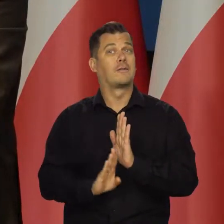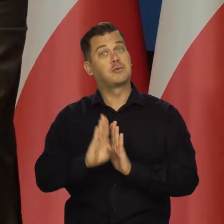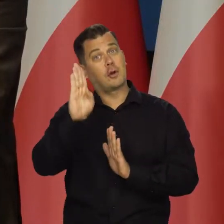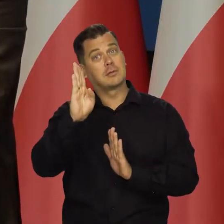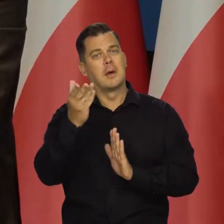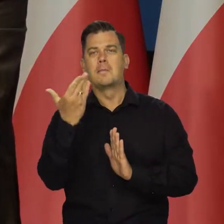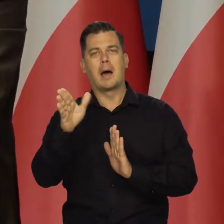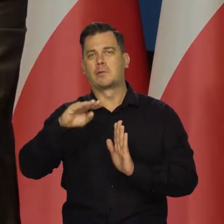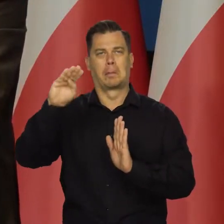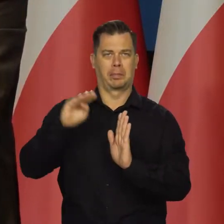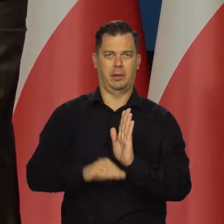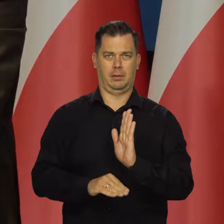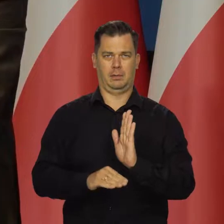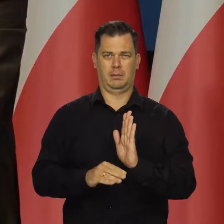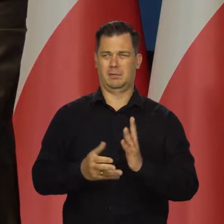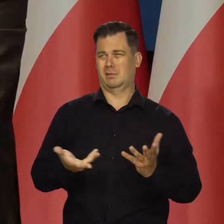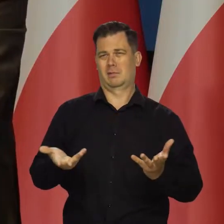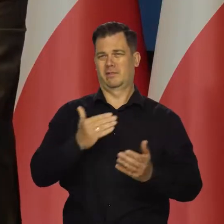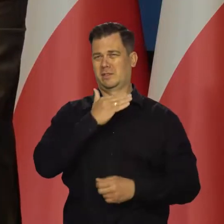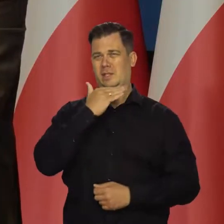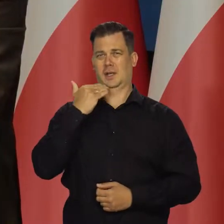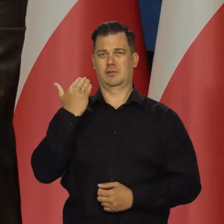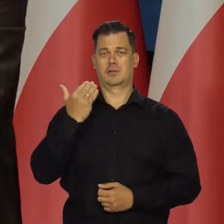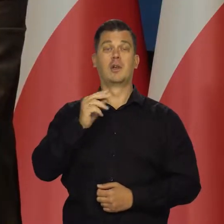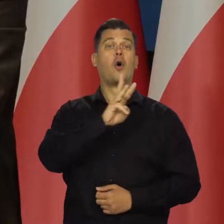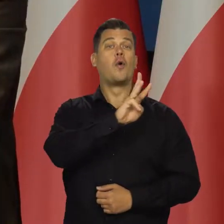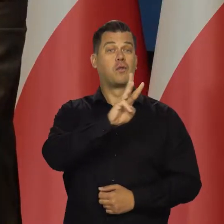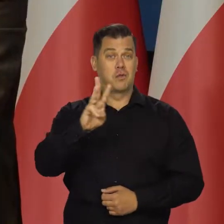Szczegółowe dane są na naszych stronach i są w naszych raportach.